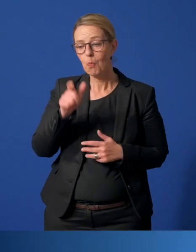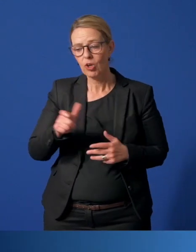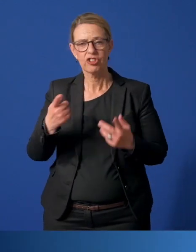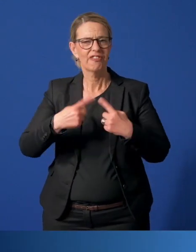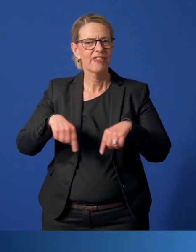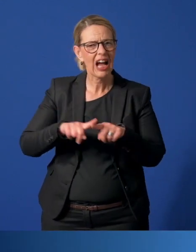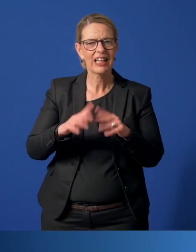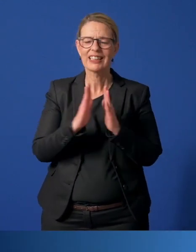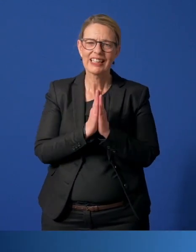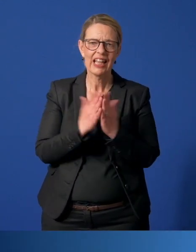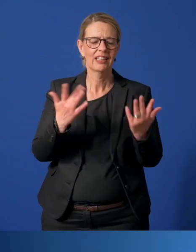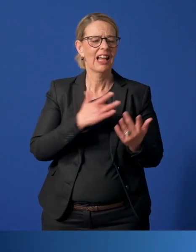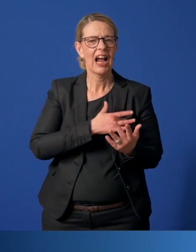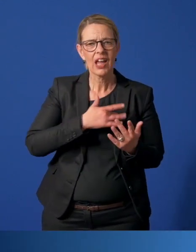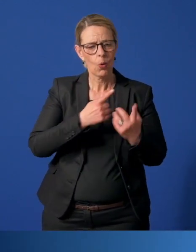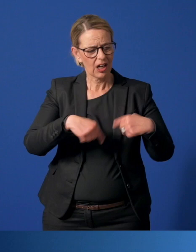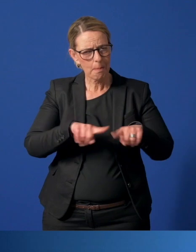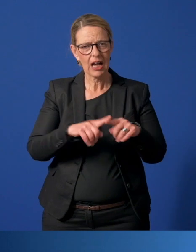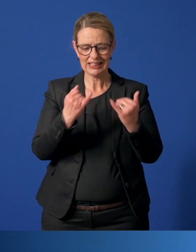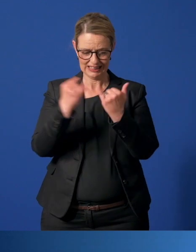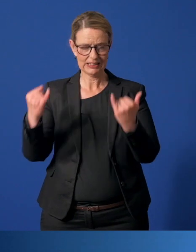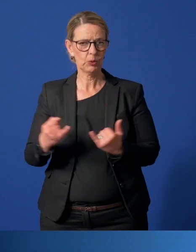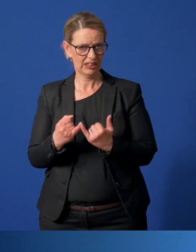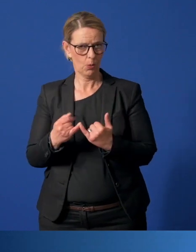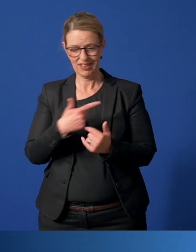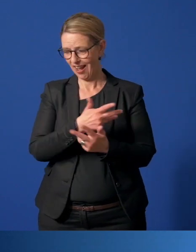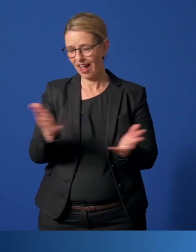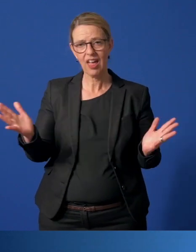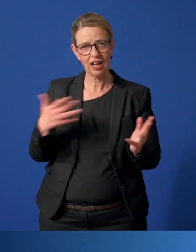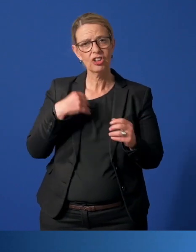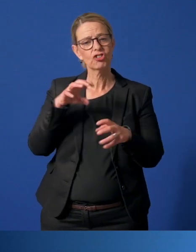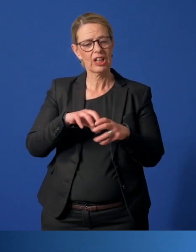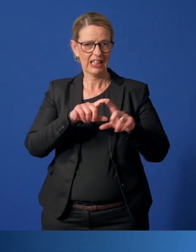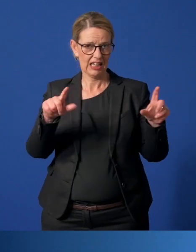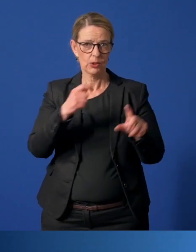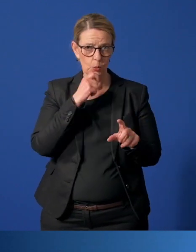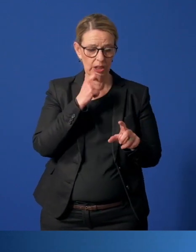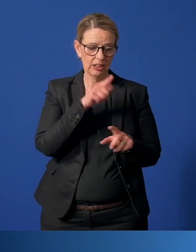Bürgerschaften, Vereine, Kirchen, Religionsgemeinschaften, Institutionen aller Art können der StadtAgentur Essen